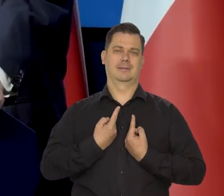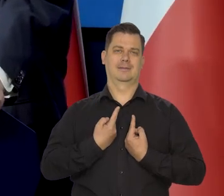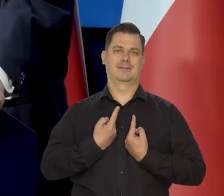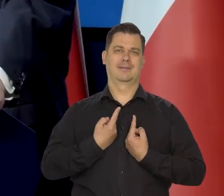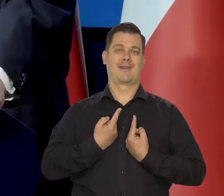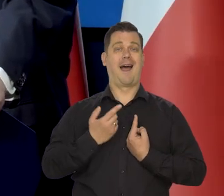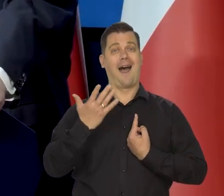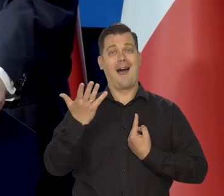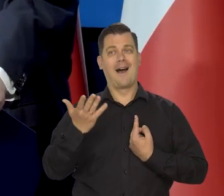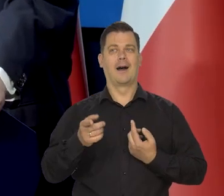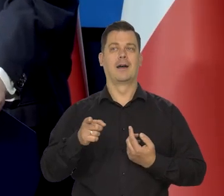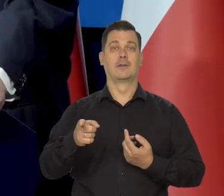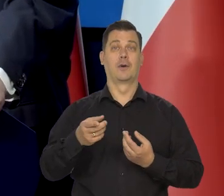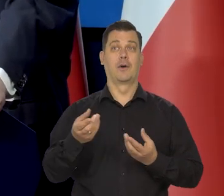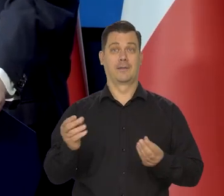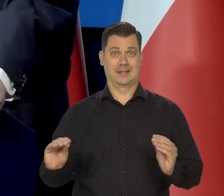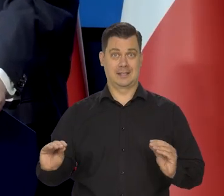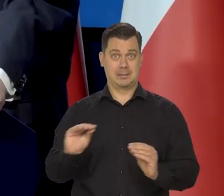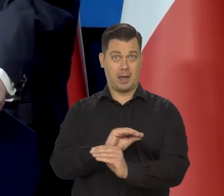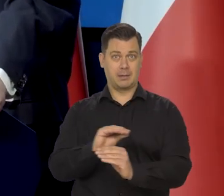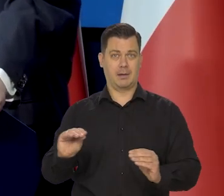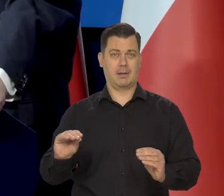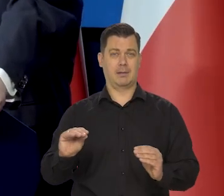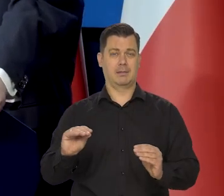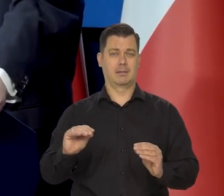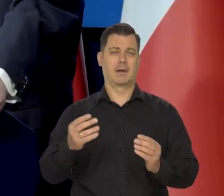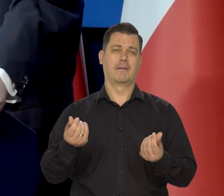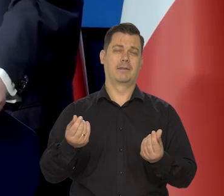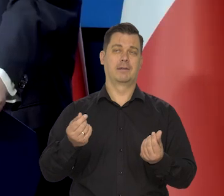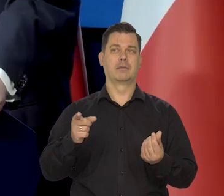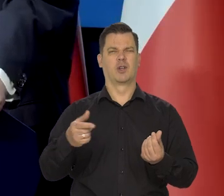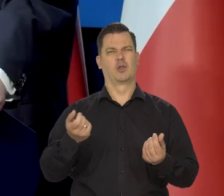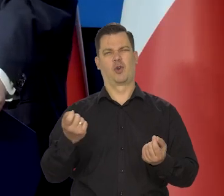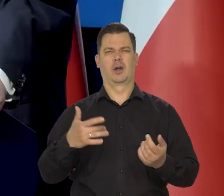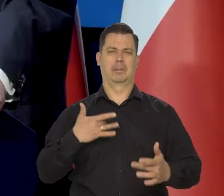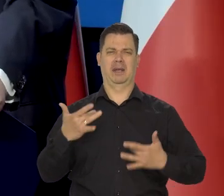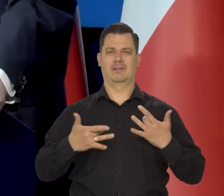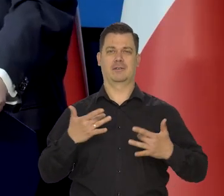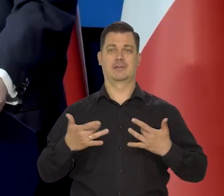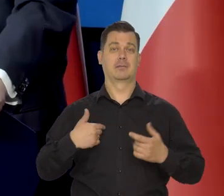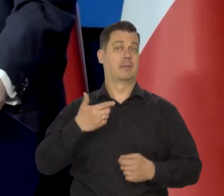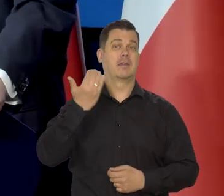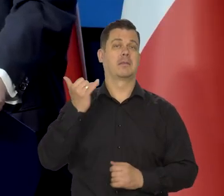a natomiast ten koszyk oczywiście jego zmiana nas, nas to trochę męczy. Nie wiemy, jak to wyjdzie,